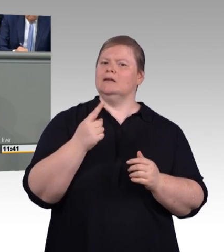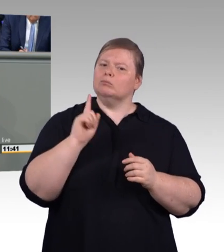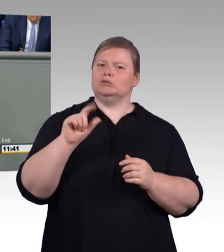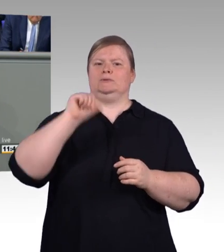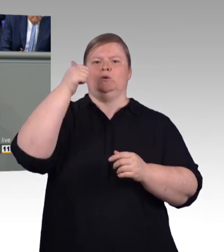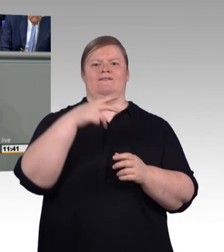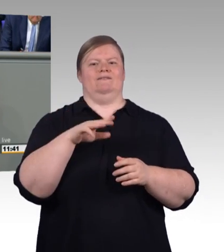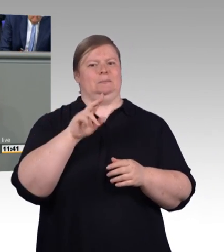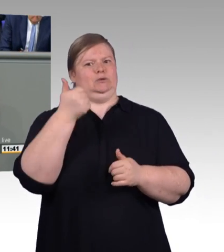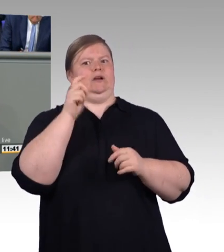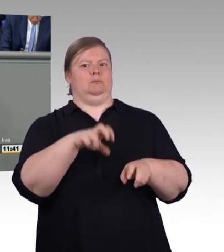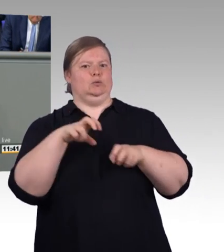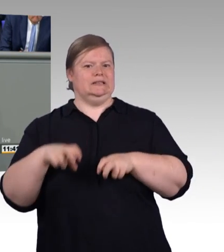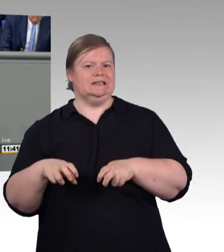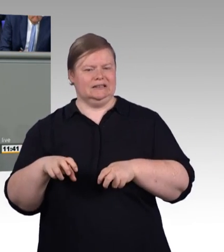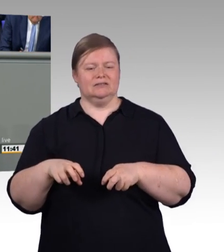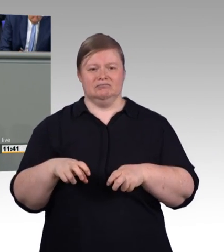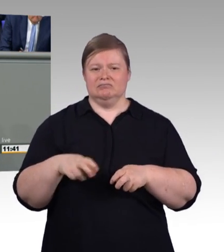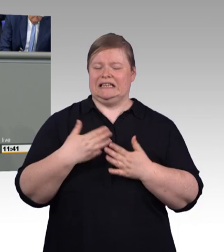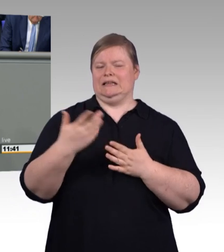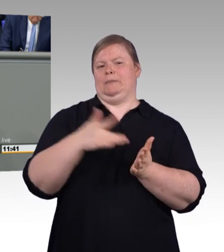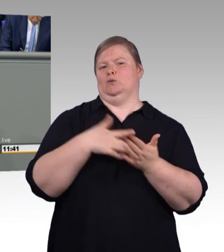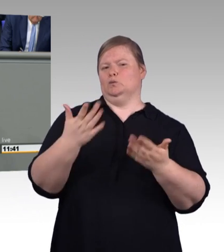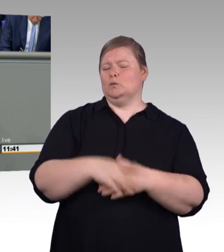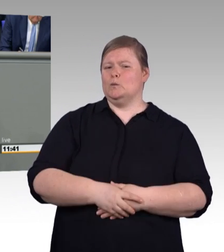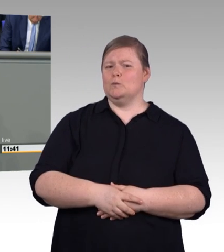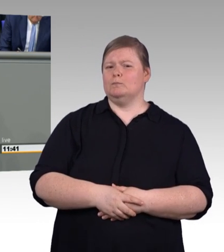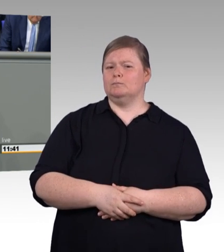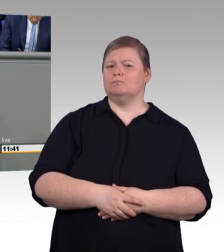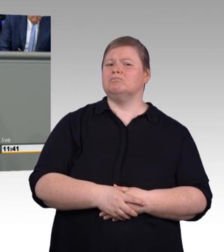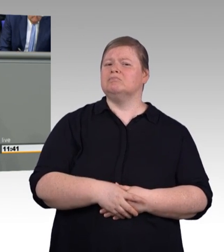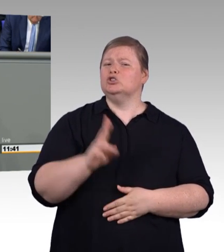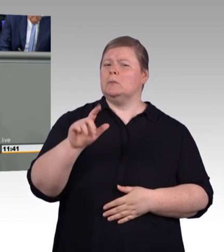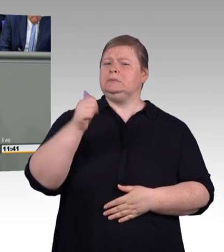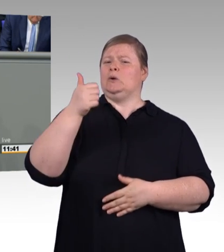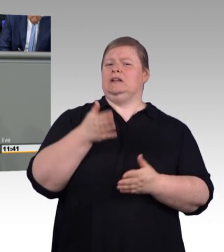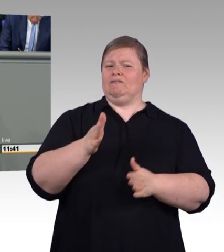Es soll drei neue Abschlussbezeichnungen geben, den geprüften Berufsspezialist,